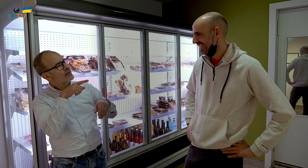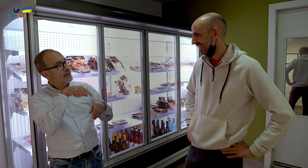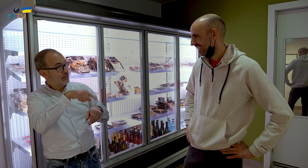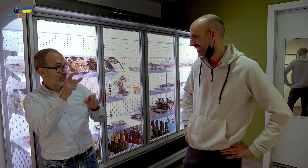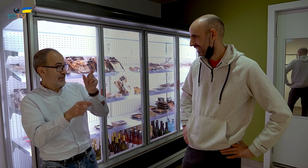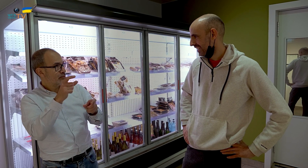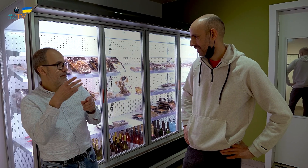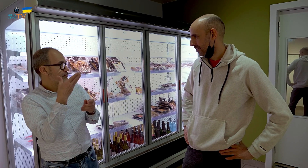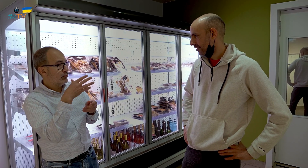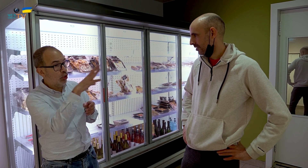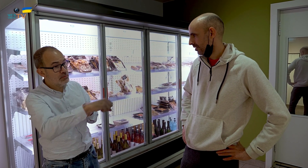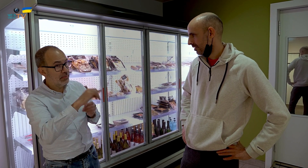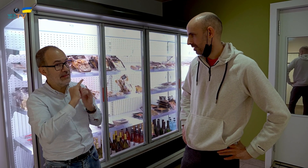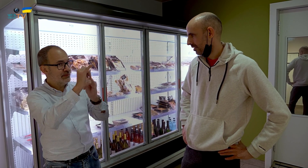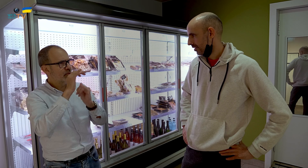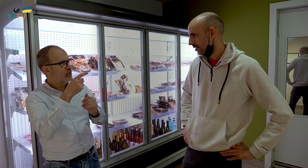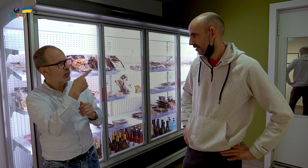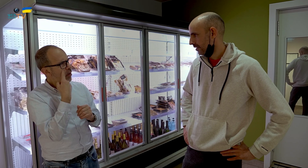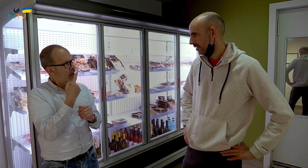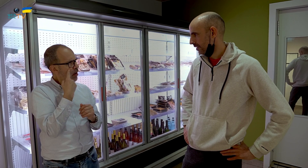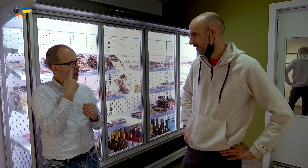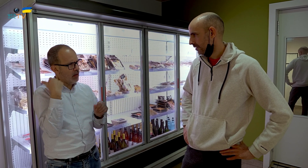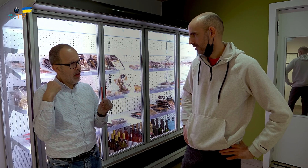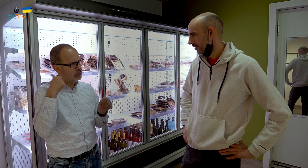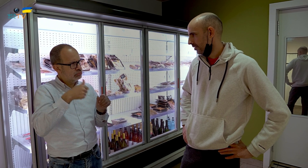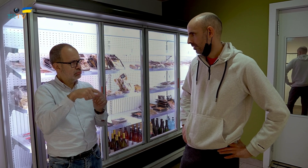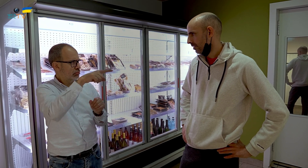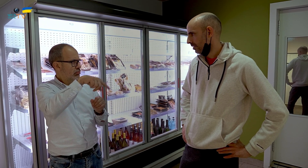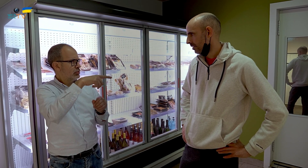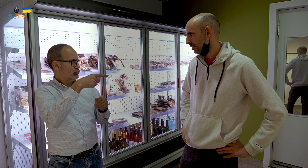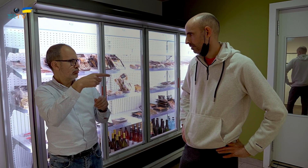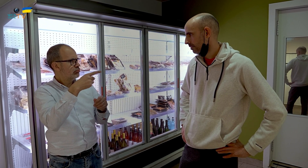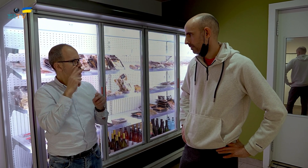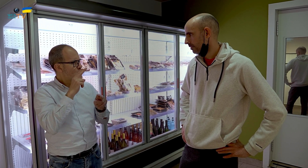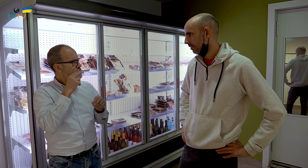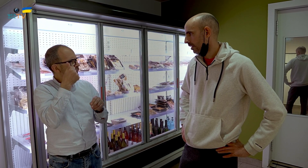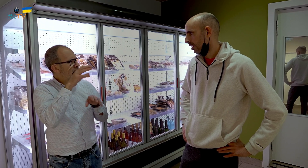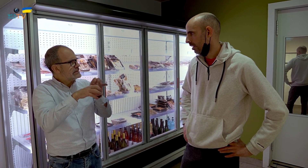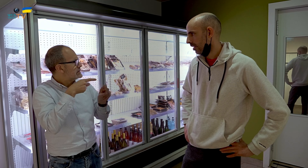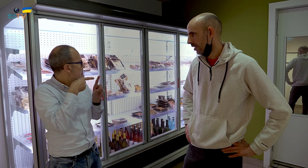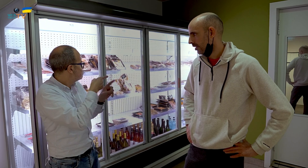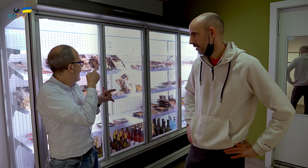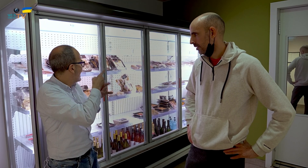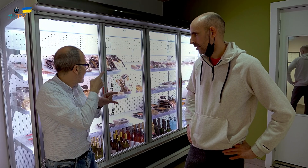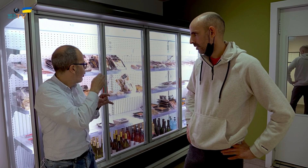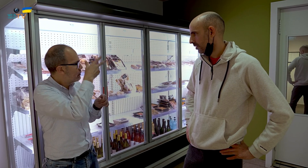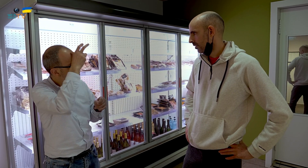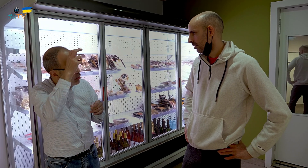Las personas que vienen a comprar para llevar, las conoces de hace ya un tiempo, y conoces sus preferencias: carne, pollo..